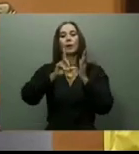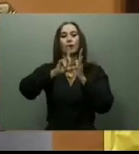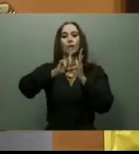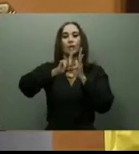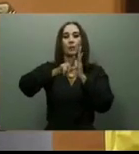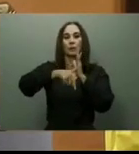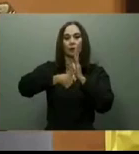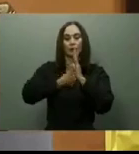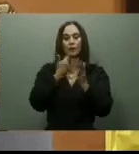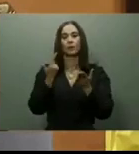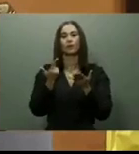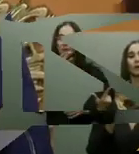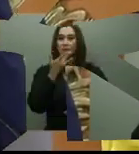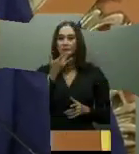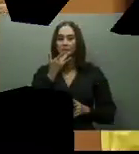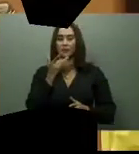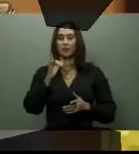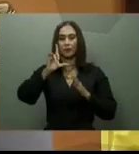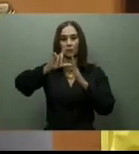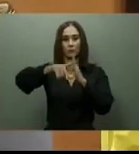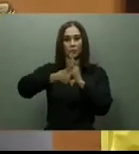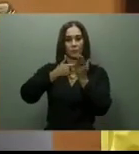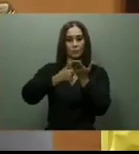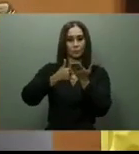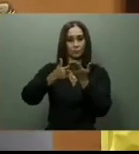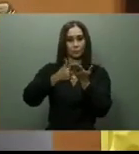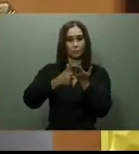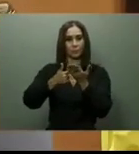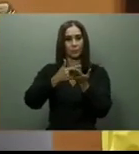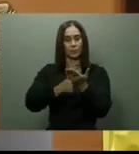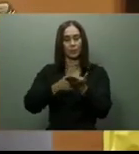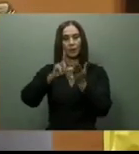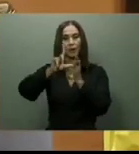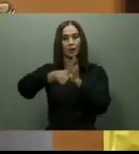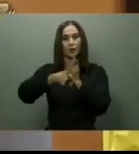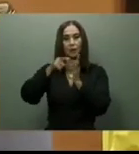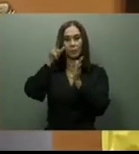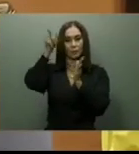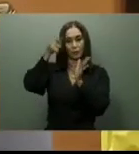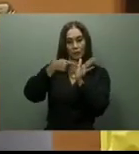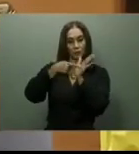Otras obras prometidas por el gobernante antes de culminar el 2022, fueron la Circunvalación